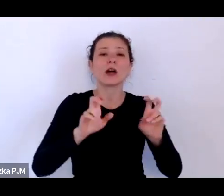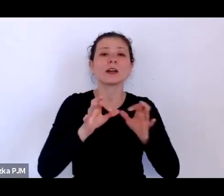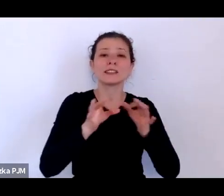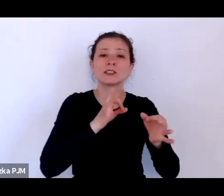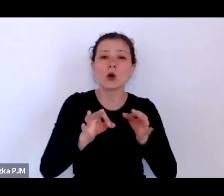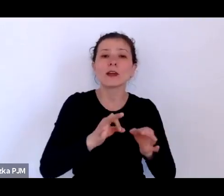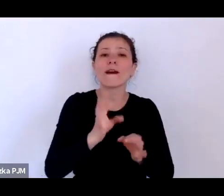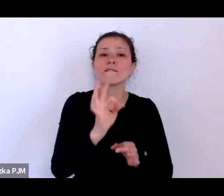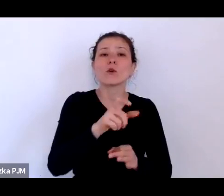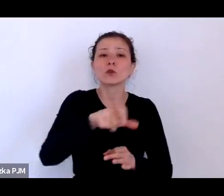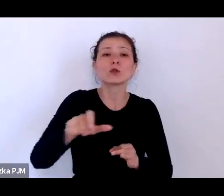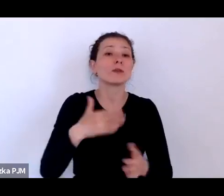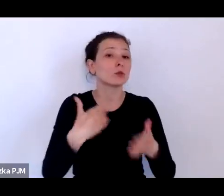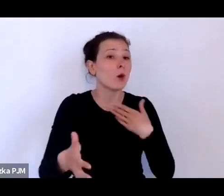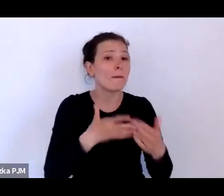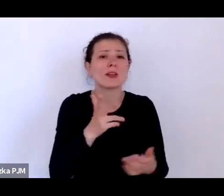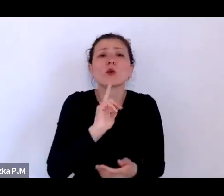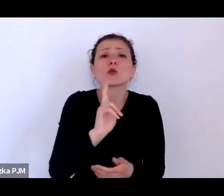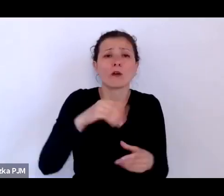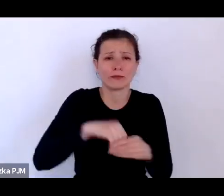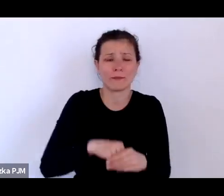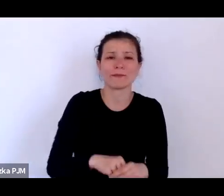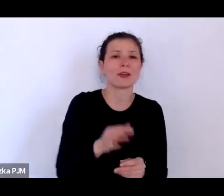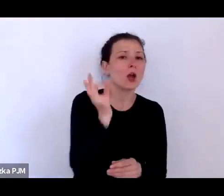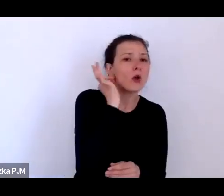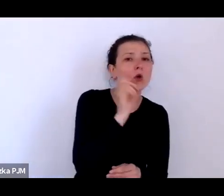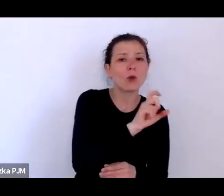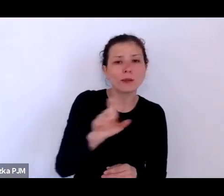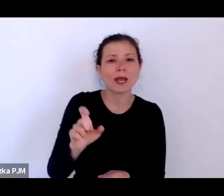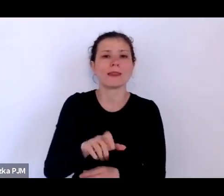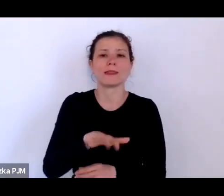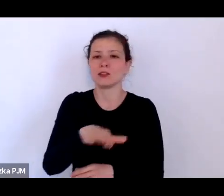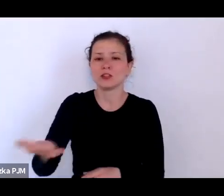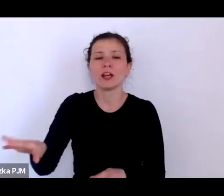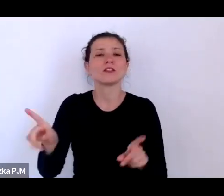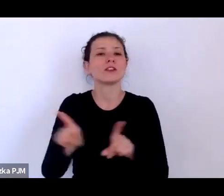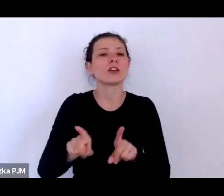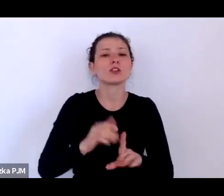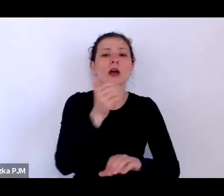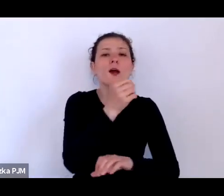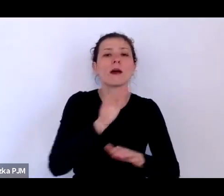To są kobiety, to są dzieci, to są przedstawiciele mniejszości, to są ci najbiedniejsi ludzie